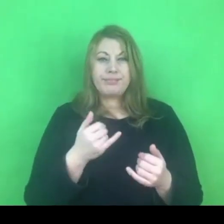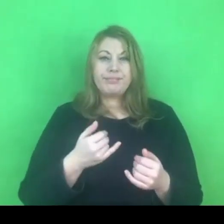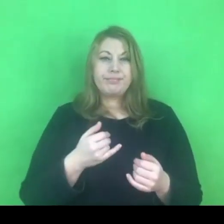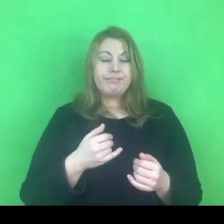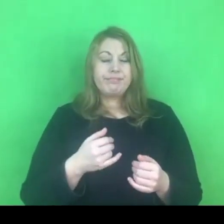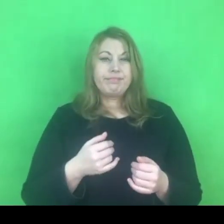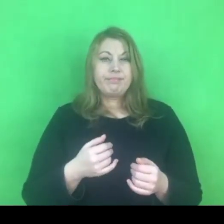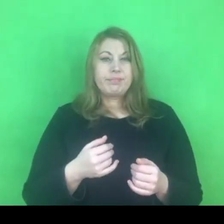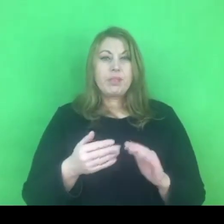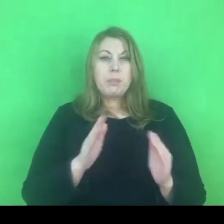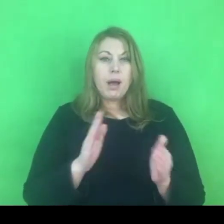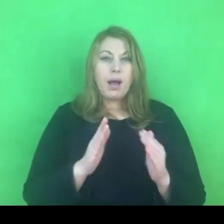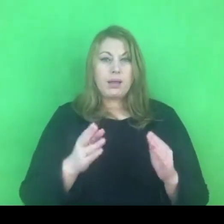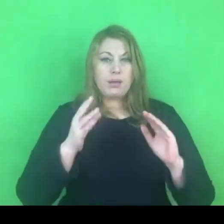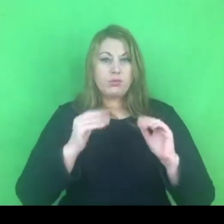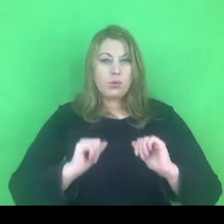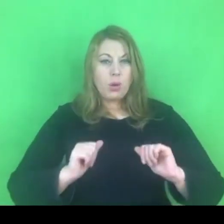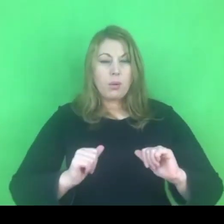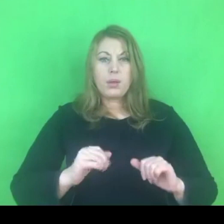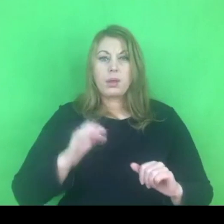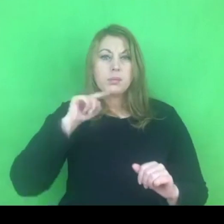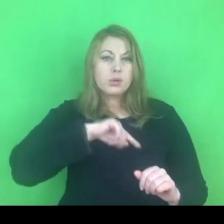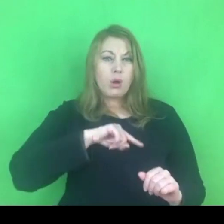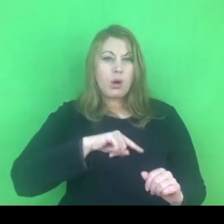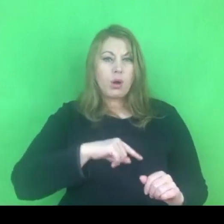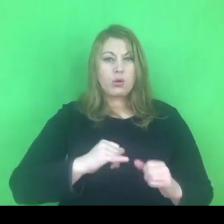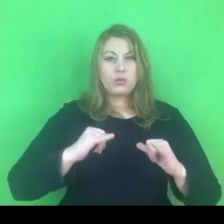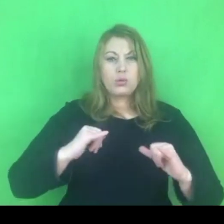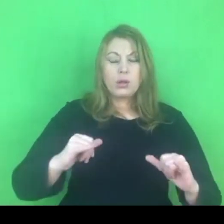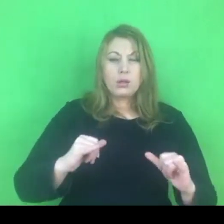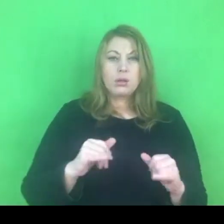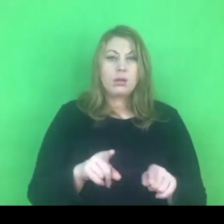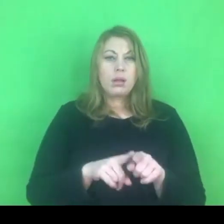Dbajcie o swoją kondycję, przeciwdziałajcie wypaleniu zawodowemu.